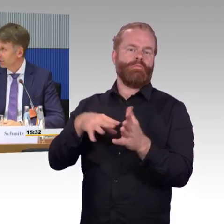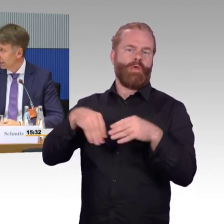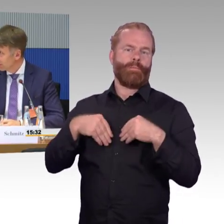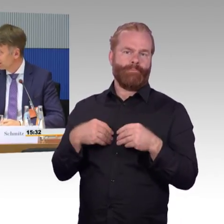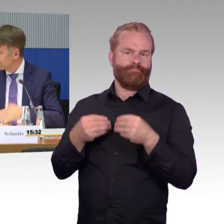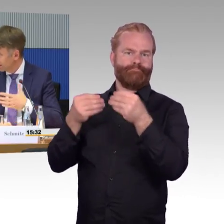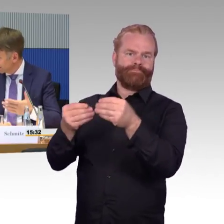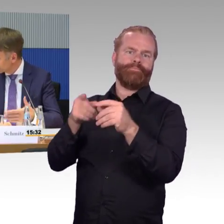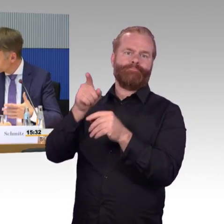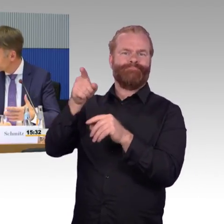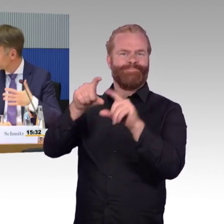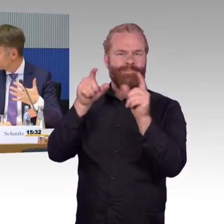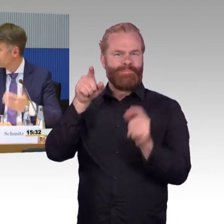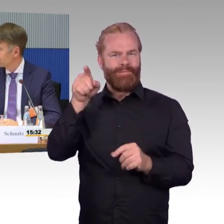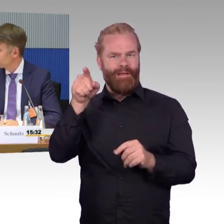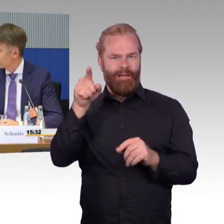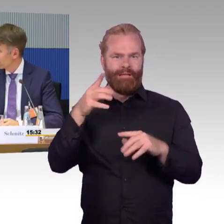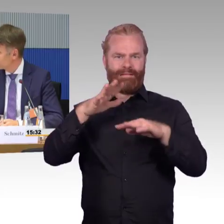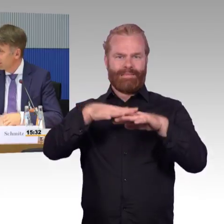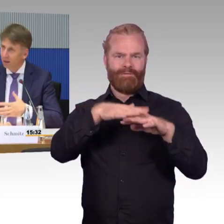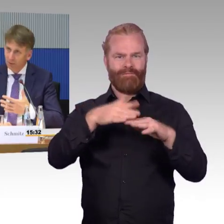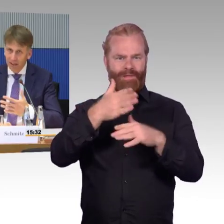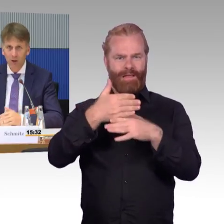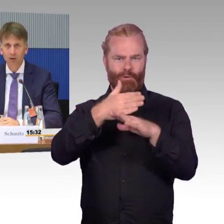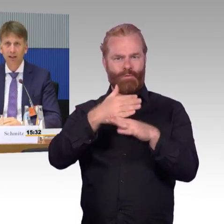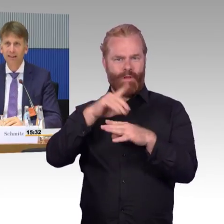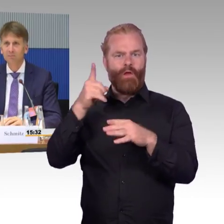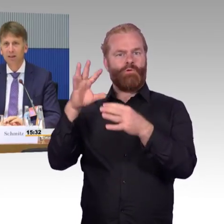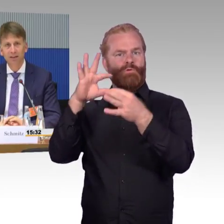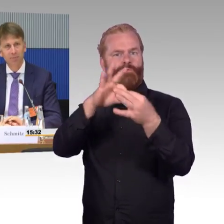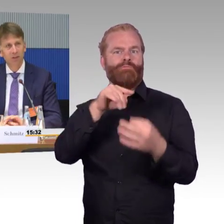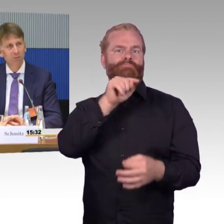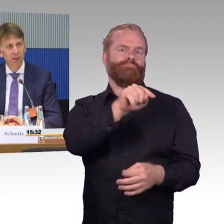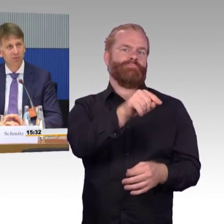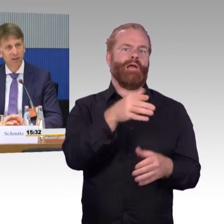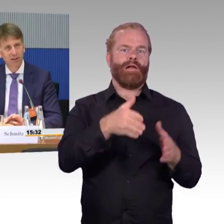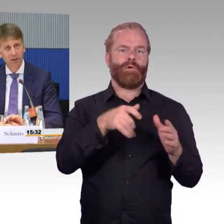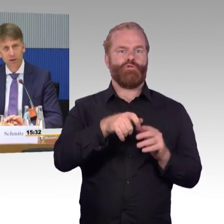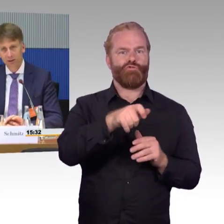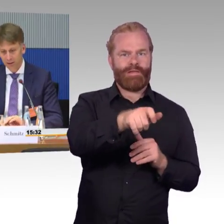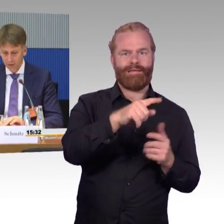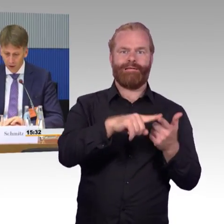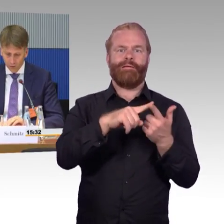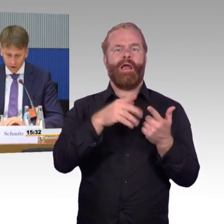damit einmal die Fahrgäste natürlich einen Internetzugang haben, aber eben auch die Eisenbahn, eben ihre Betriebssicherheit darstellen kann,